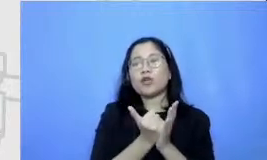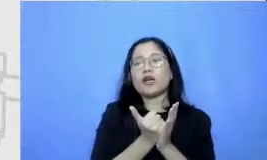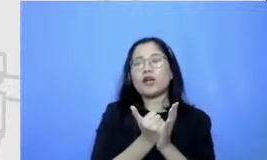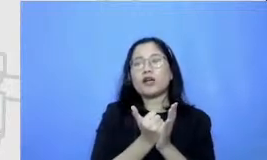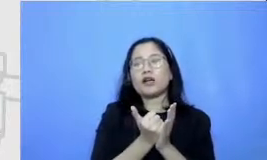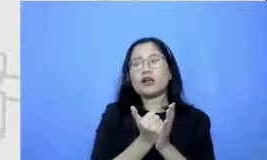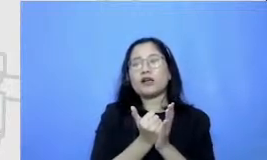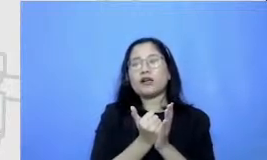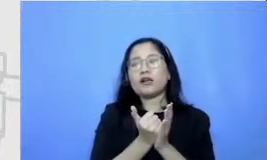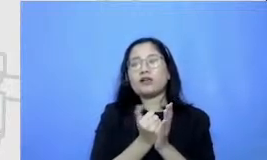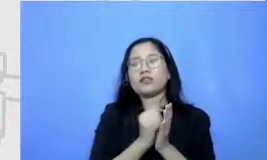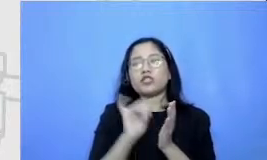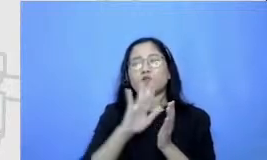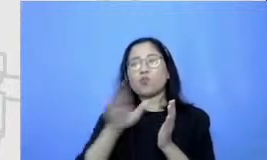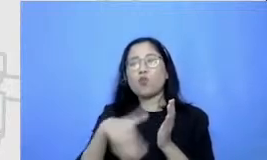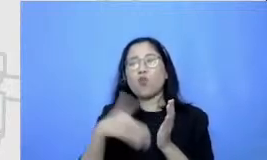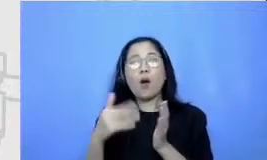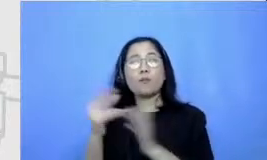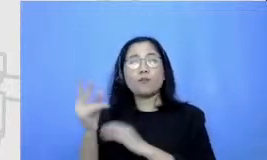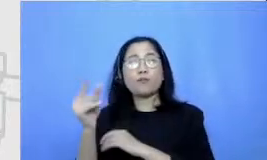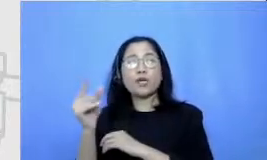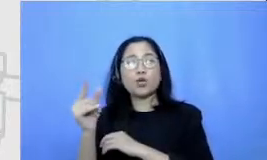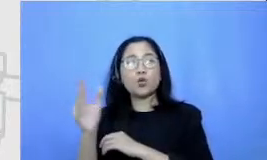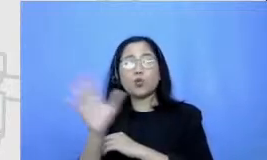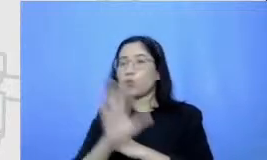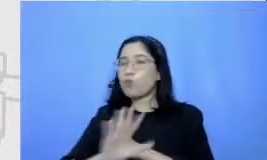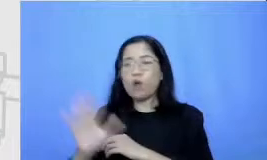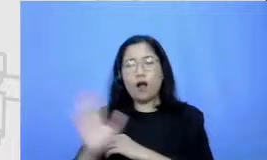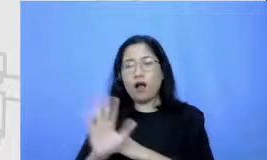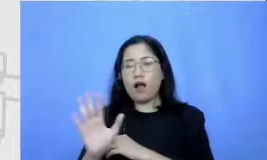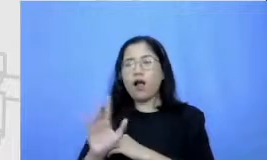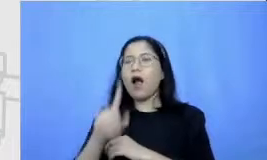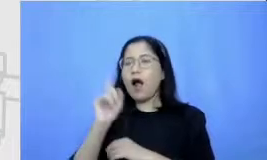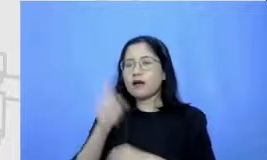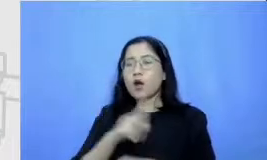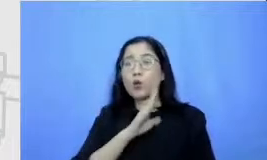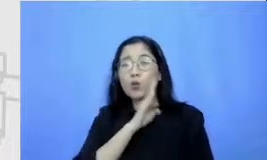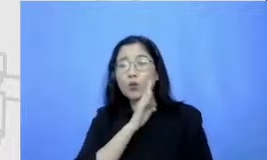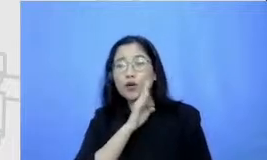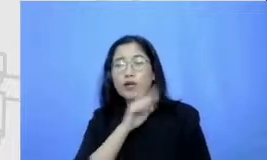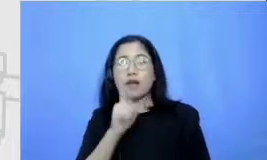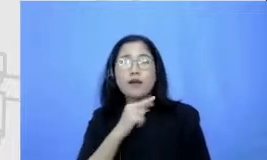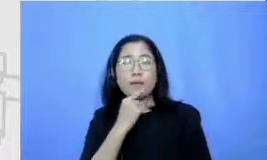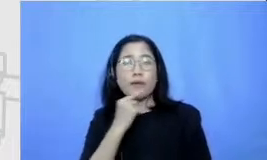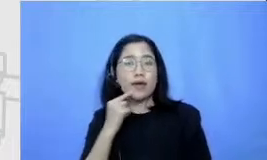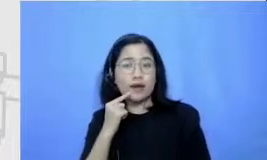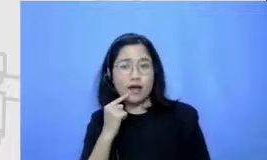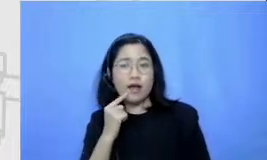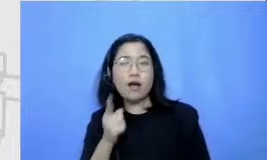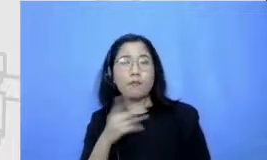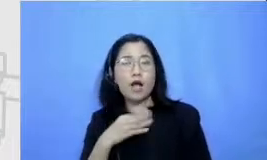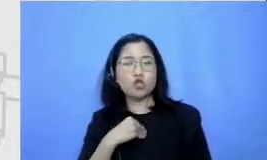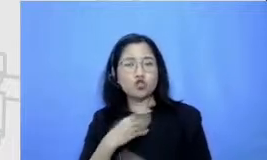berwarna biru ada yang kuning Ada yang merah itu artinya ada tantangan ada tantangan-tantangan